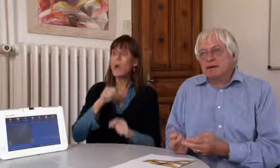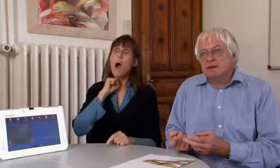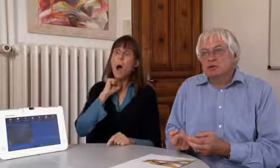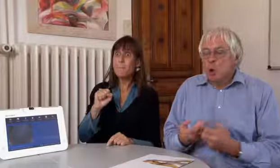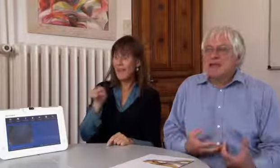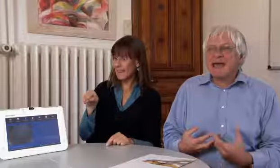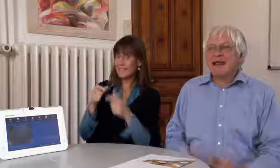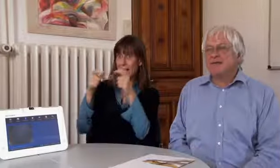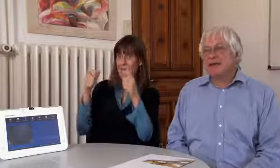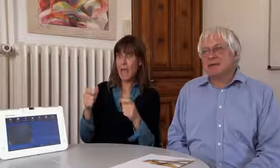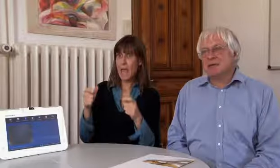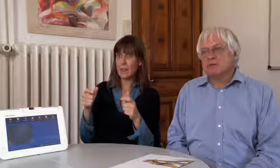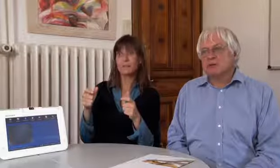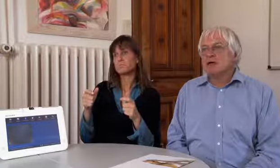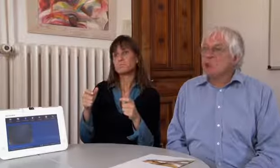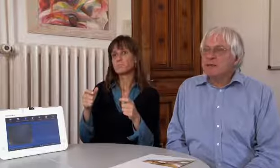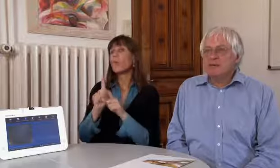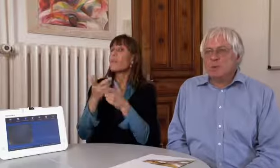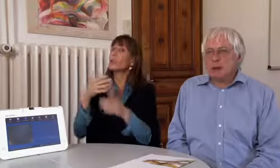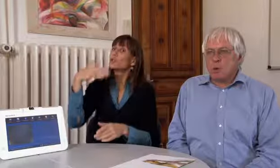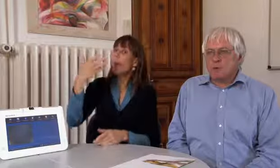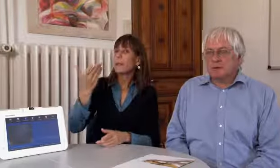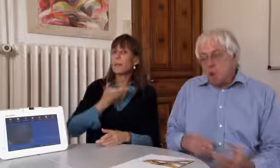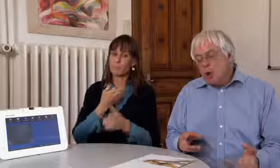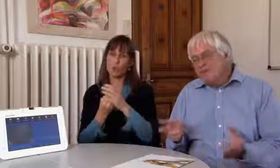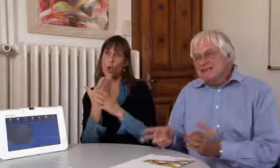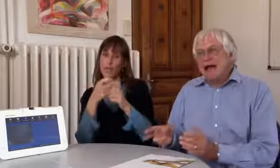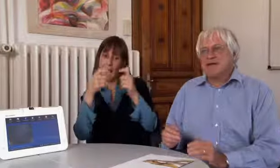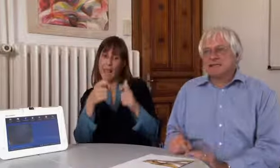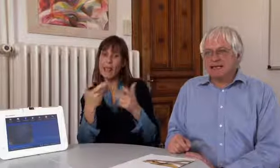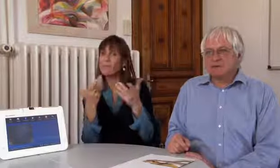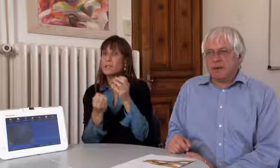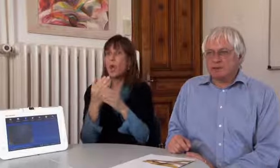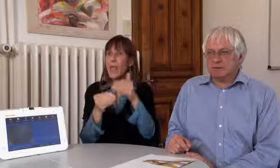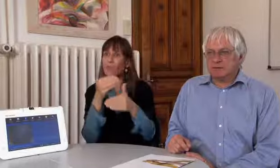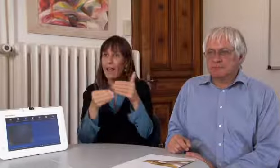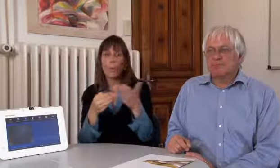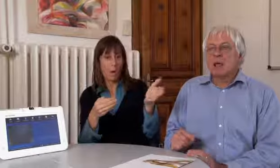Aber wir sind nicht an dieses Gerät gebunden, wenn es später neue Geräte gibt, neue Entwicklungen,